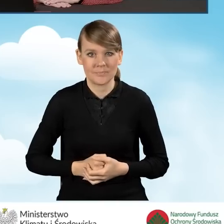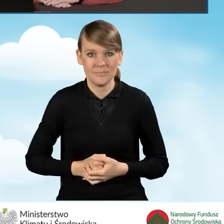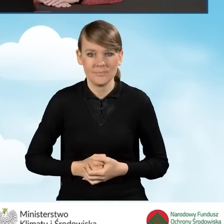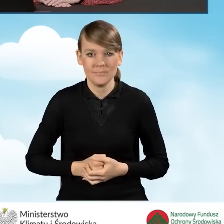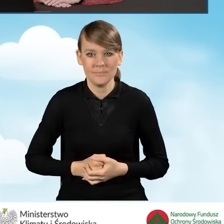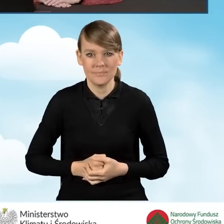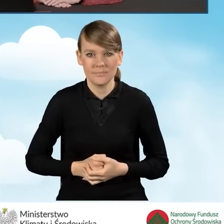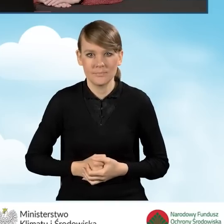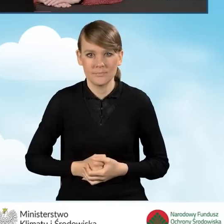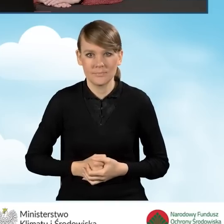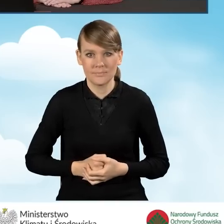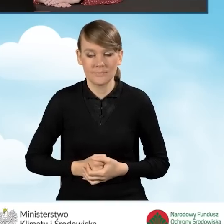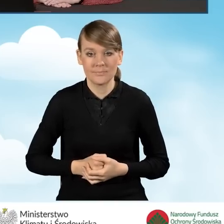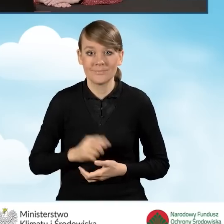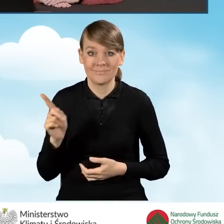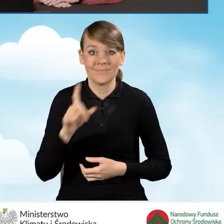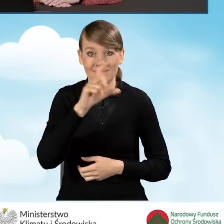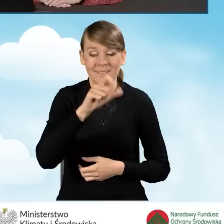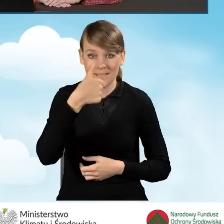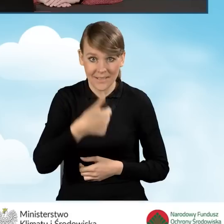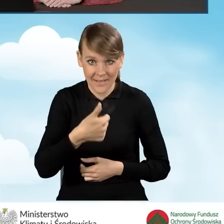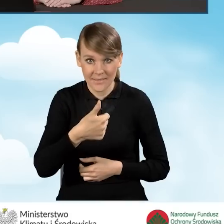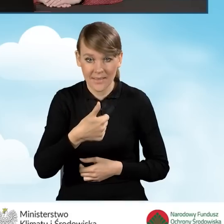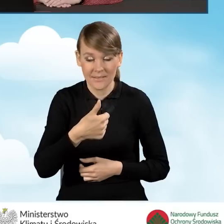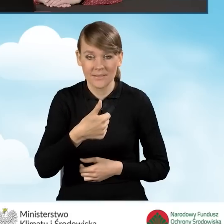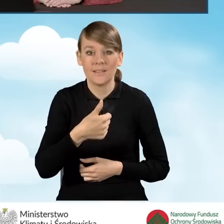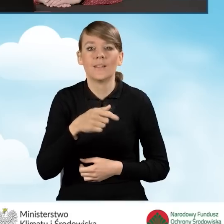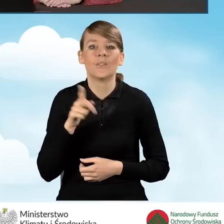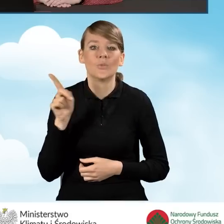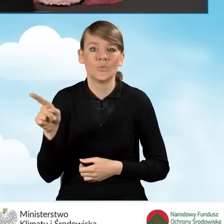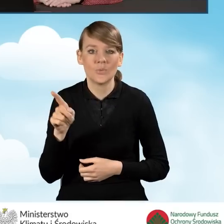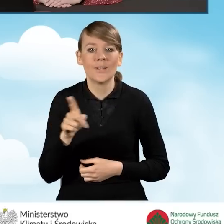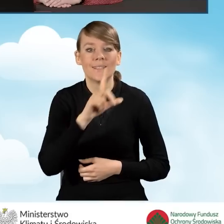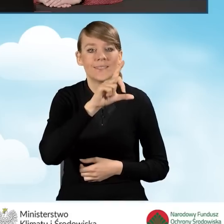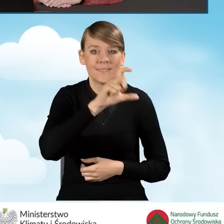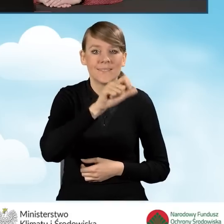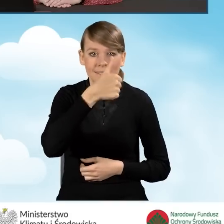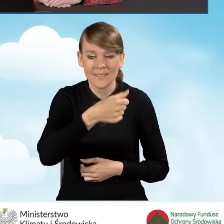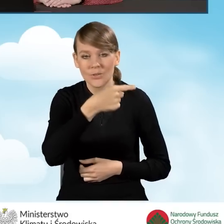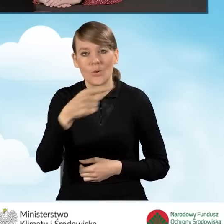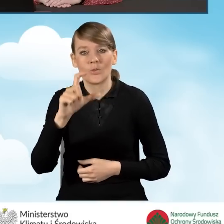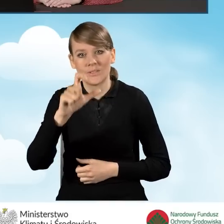W przypadku pola C1 są te pola od C1 do C1.4.,